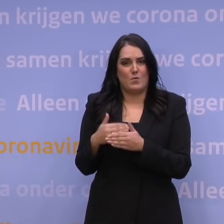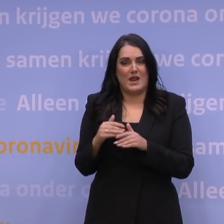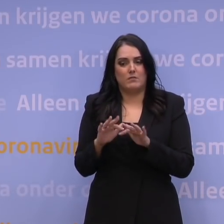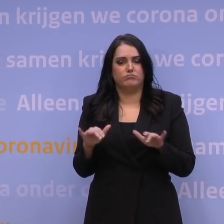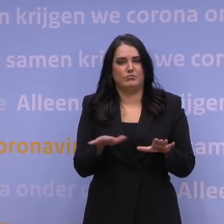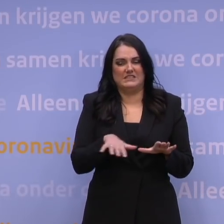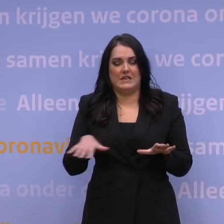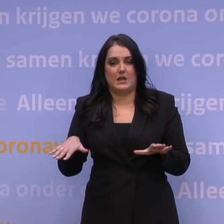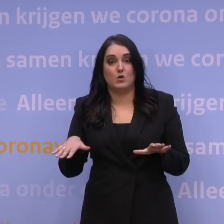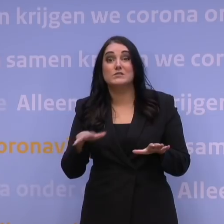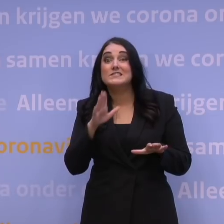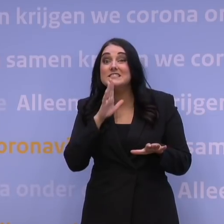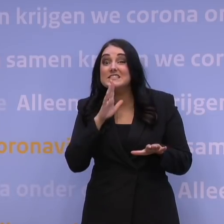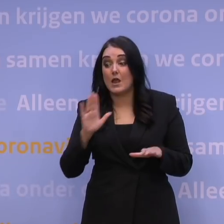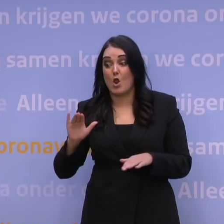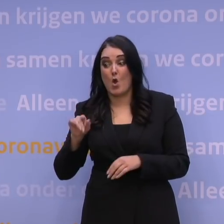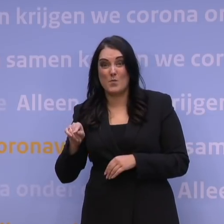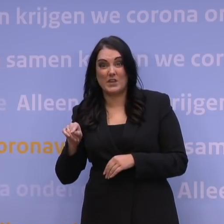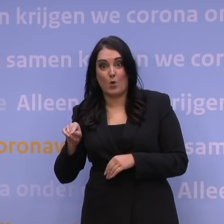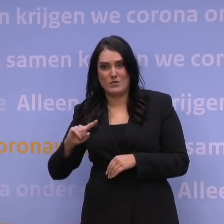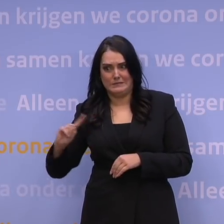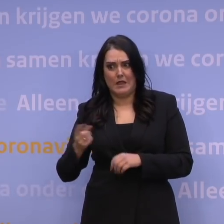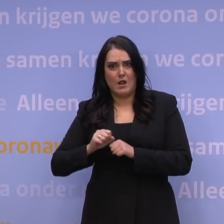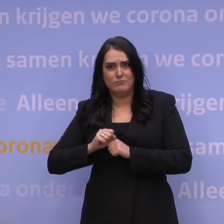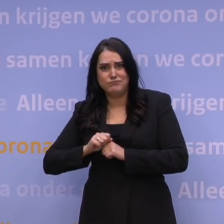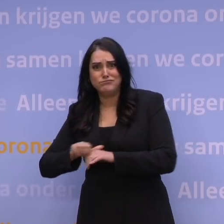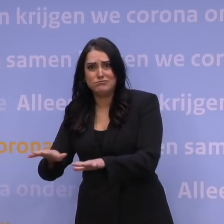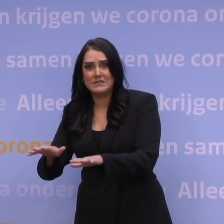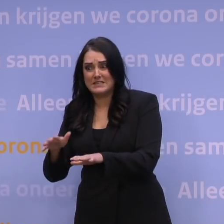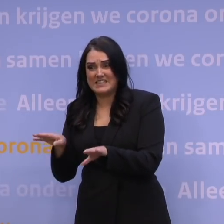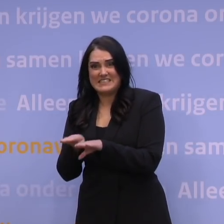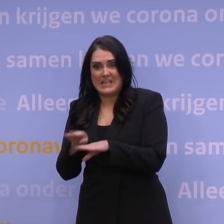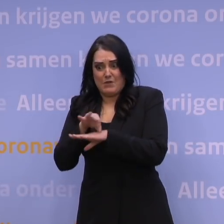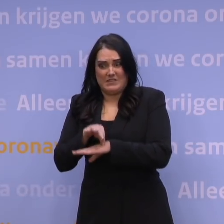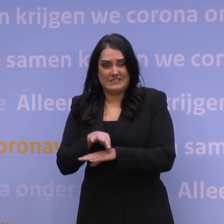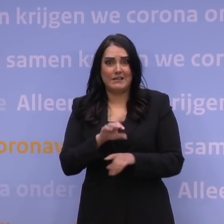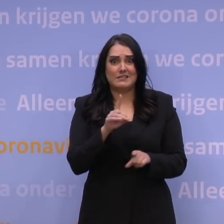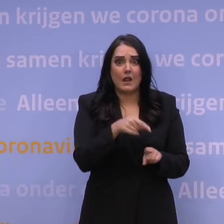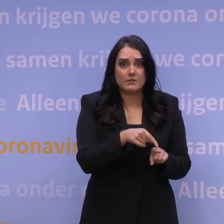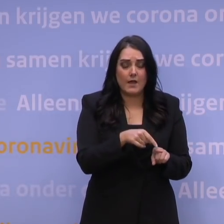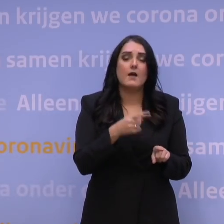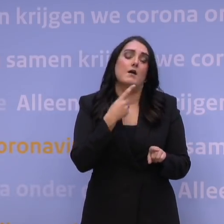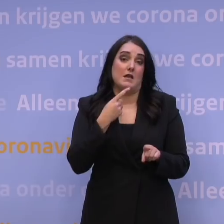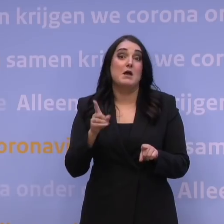Is die snel verspreidende omikronvariant even ziekmakend als de deltavariant? Dan leidt dat tot een druk op de ziekenhuizen